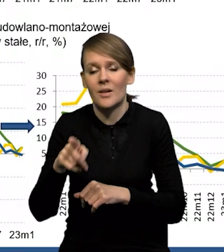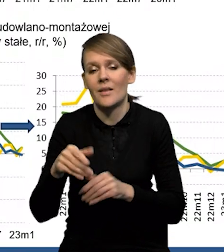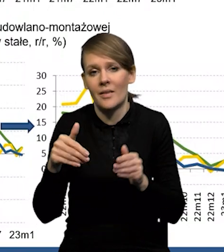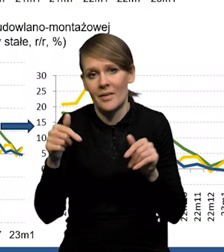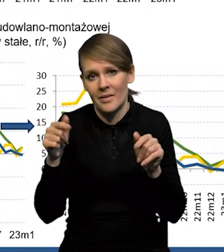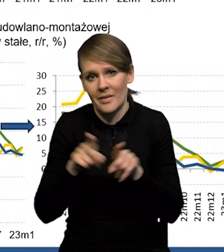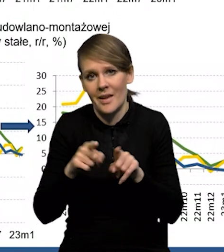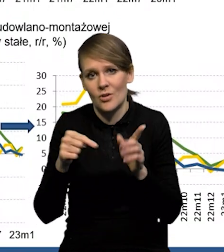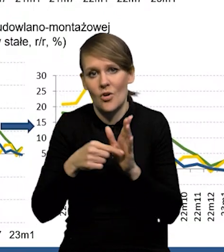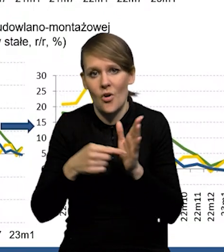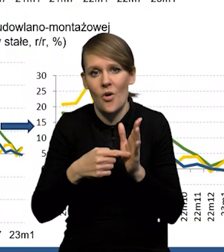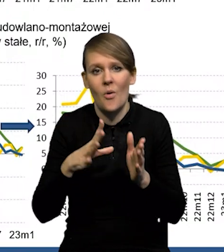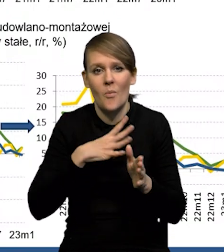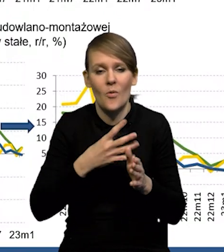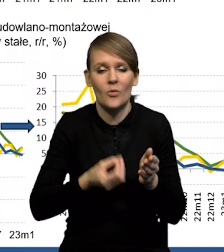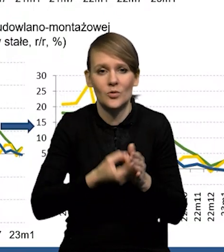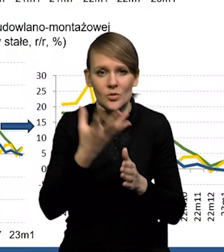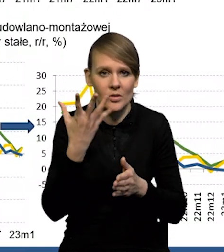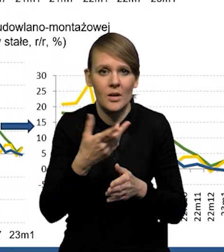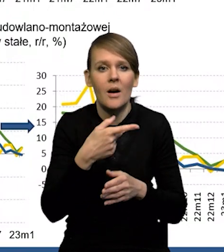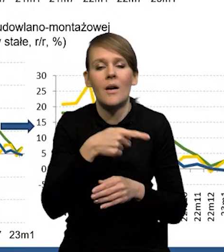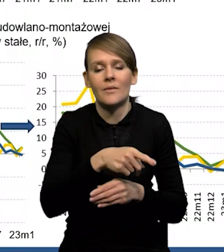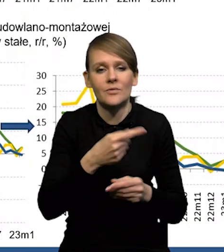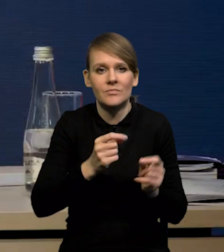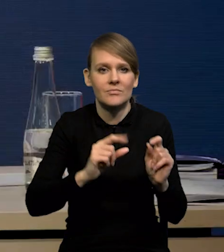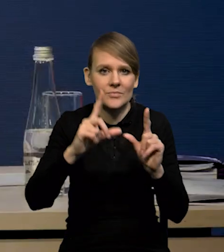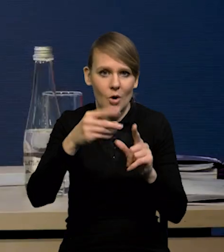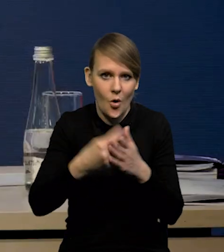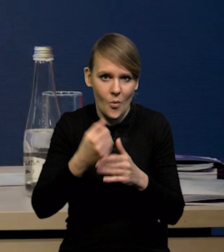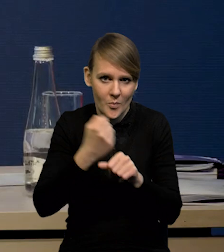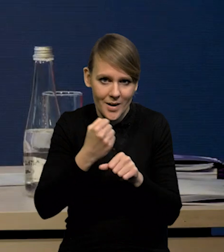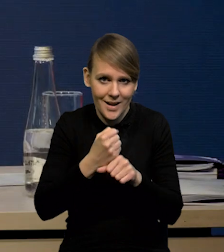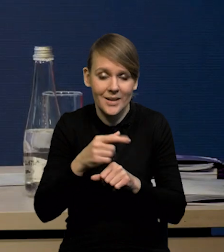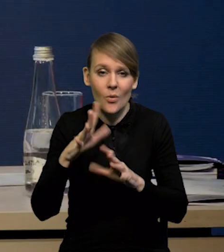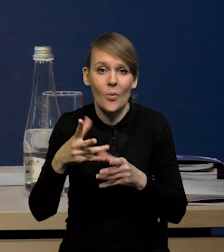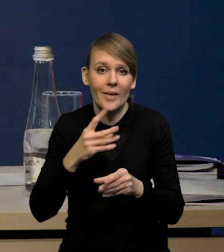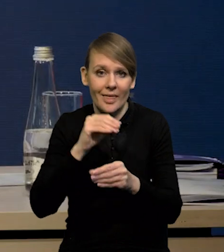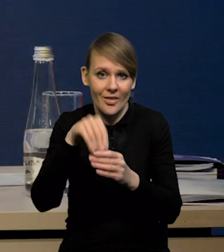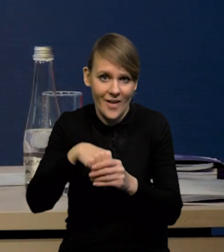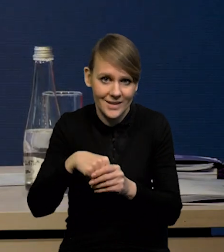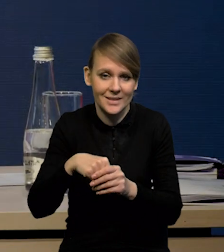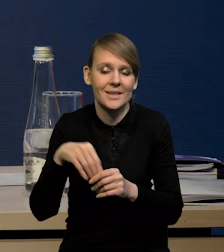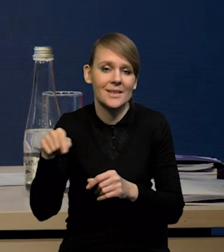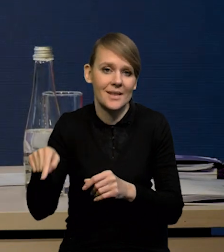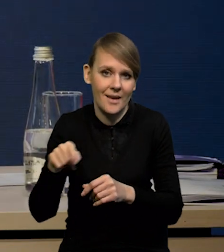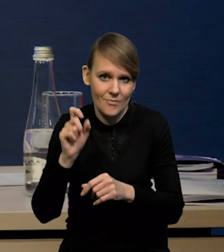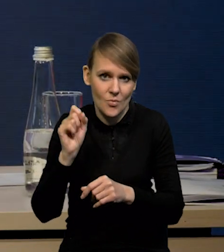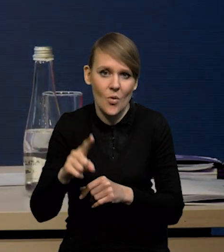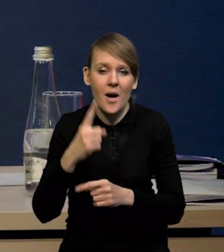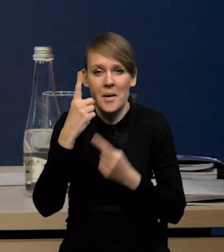także to są prawdopodobnie trochę te inwestycje odłożone. My spodziewamy się, że w kolejnych kwartałach